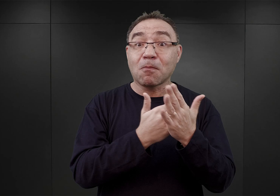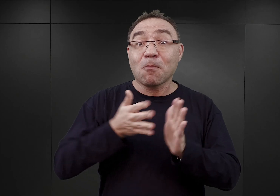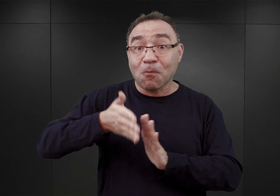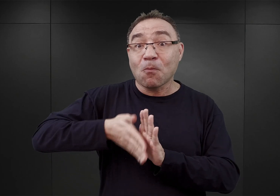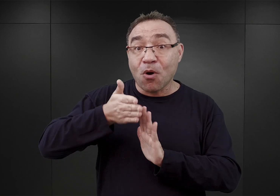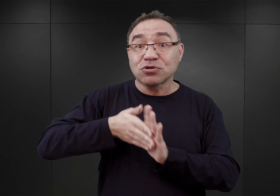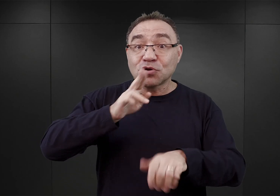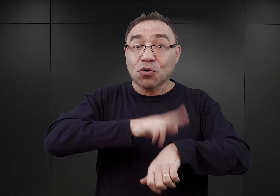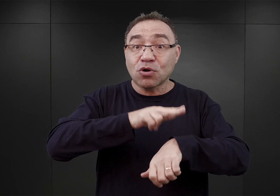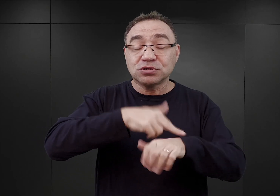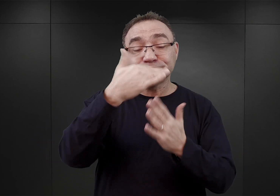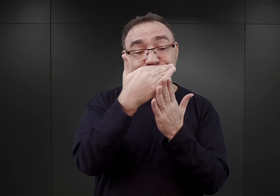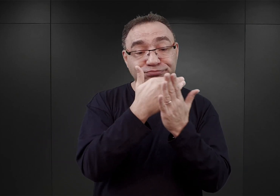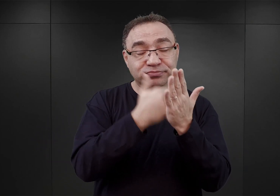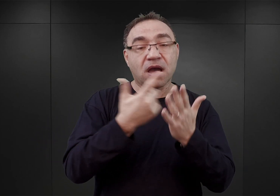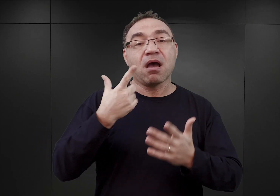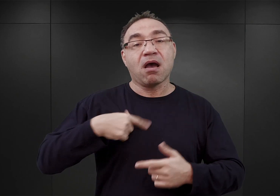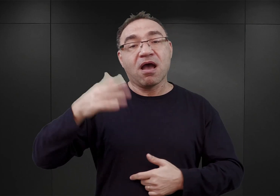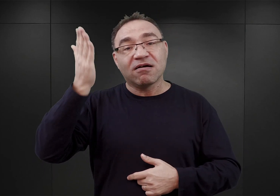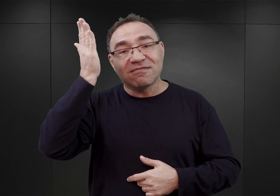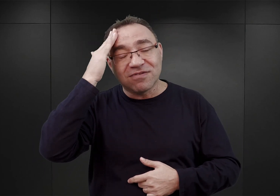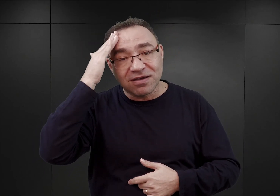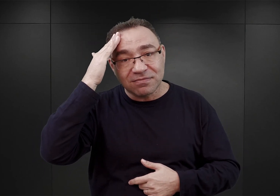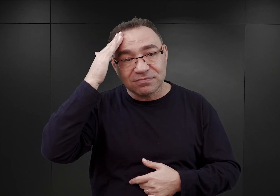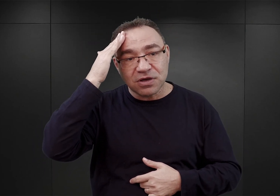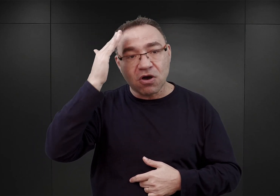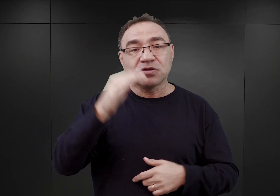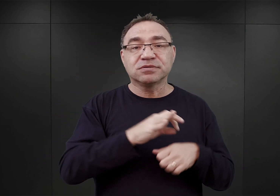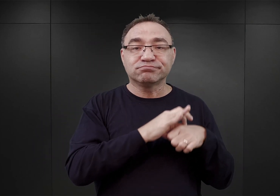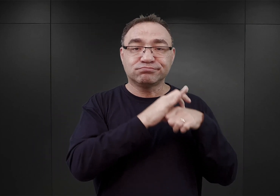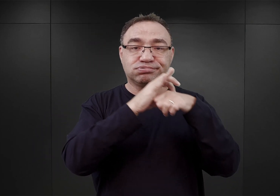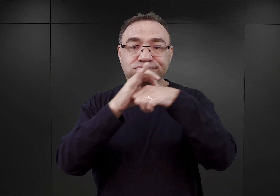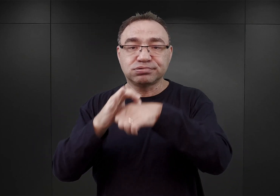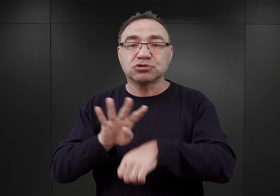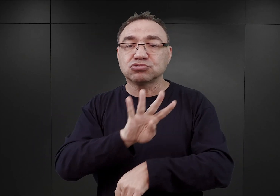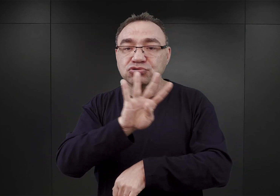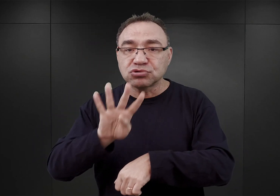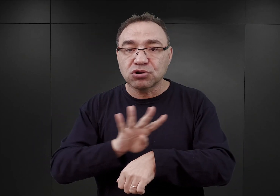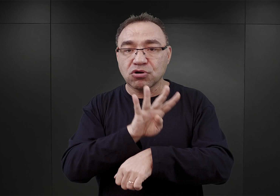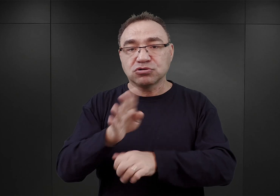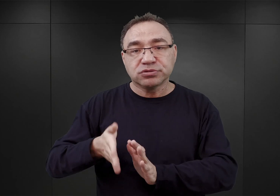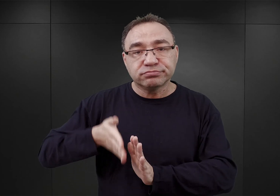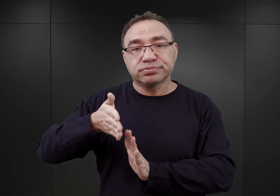dzięki czemu wiemy, że przybył on po prawie czterech godzinach jazdy do Oświęcimia